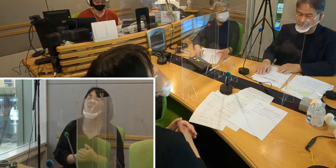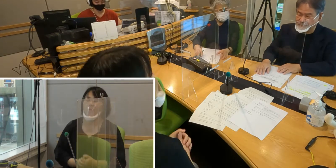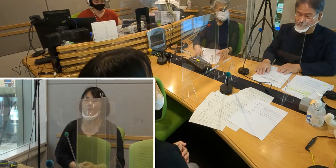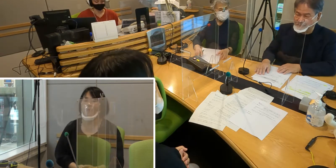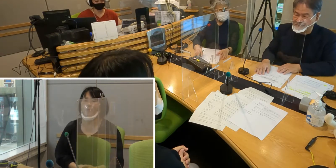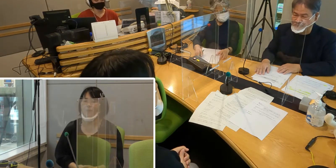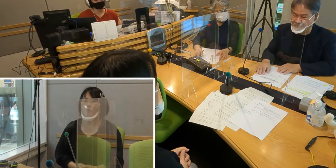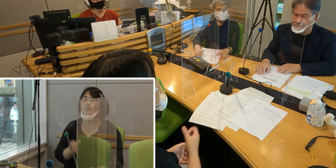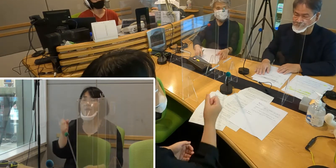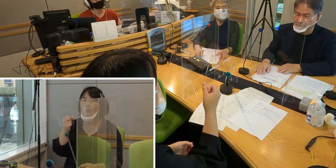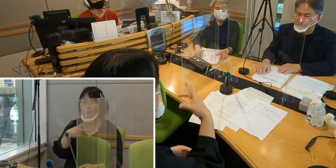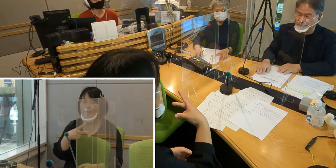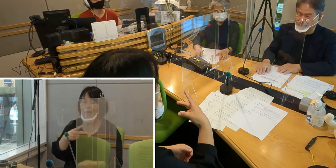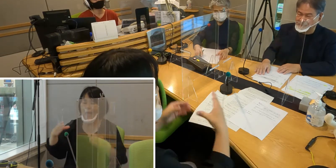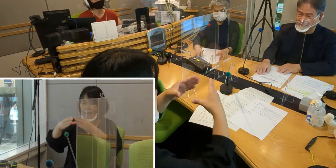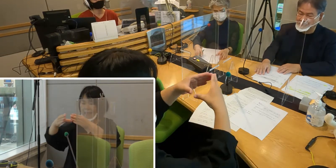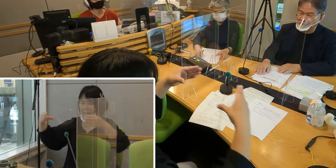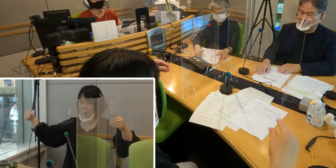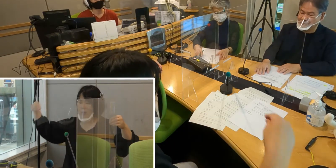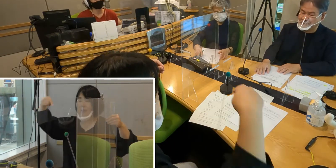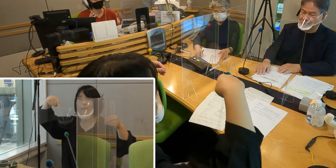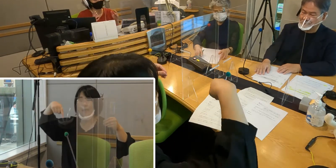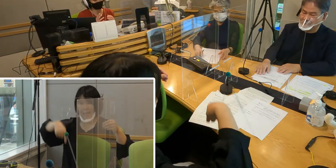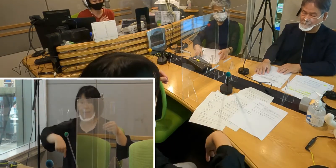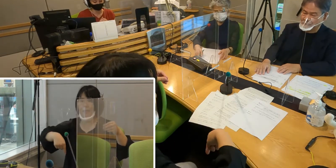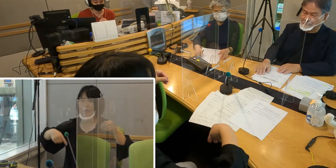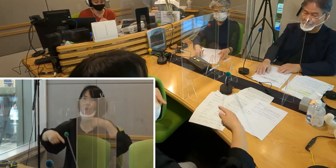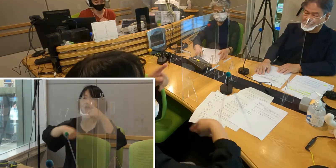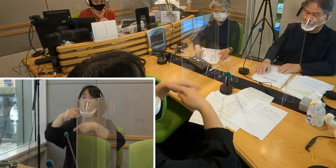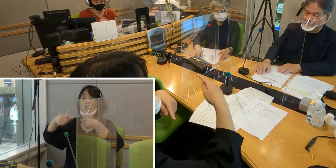（森尾）また日本では長い間、この手話を